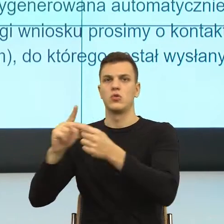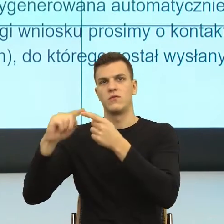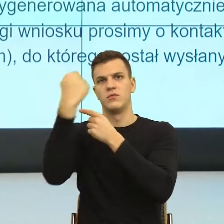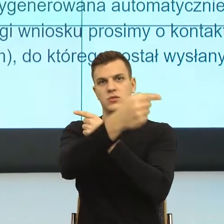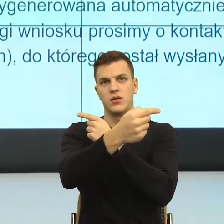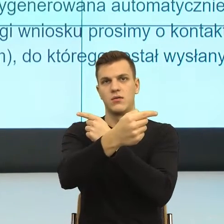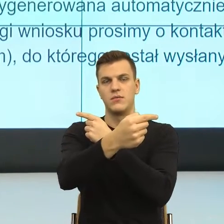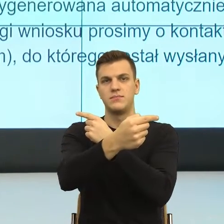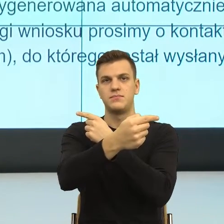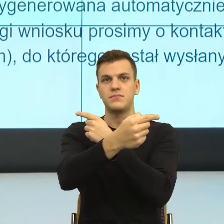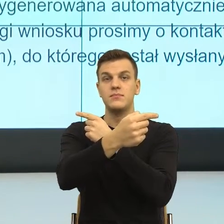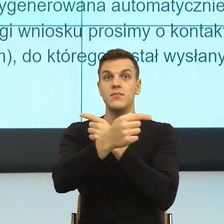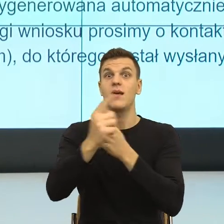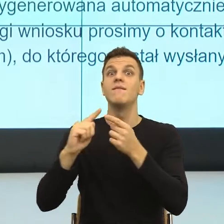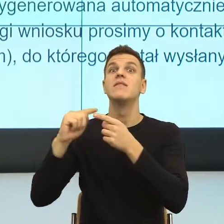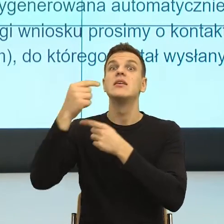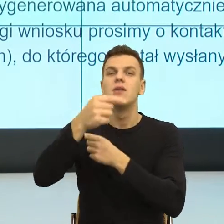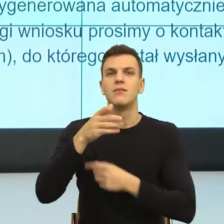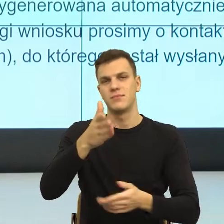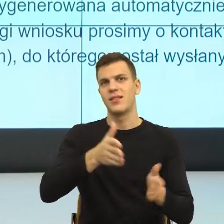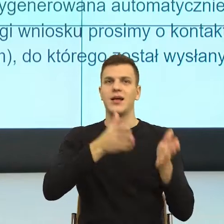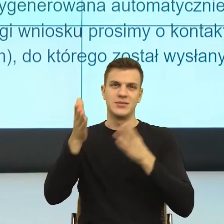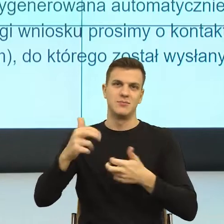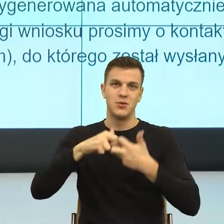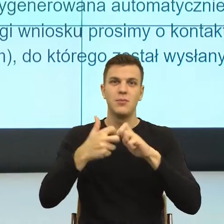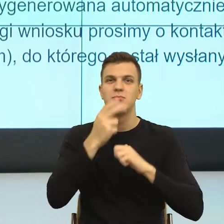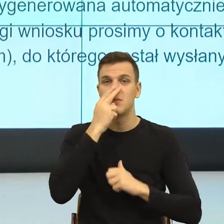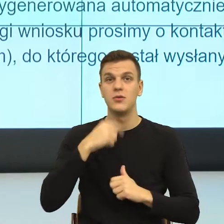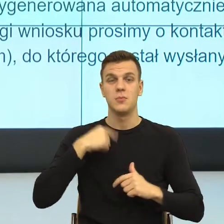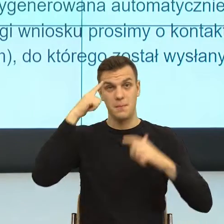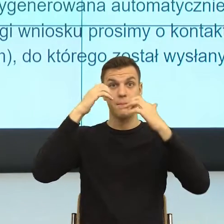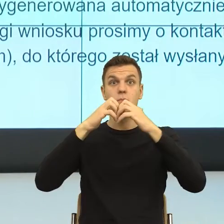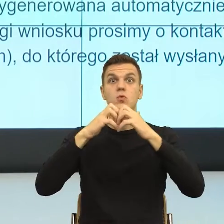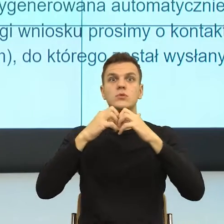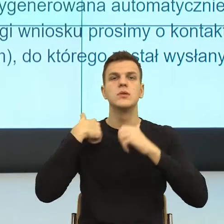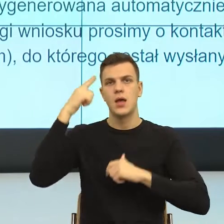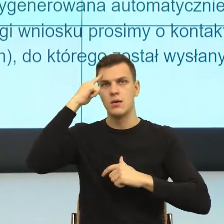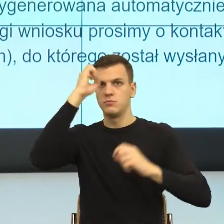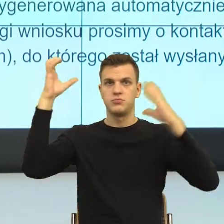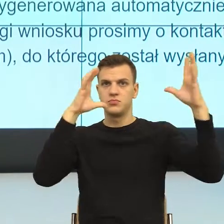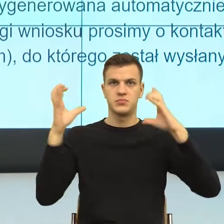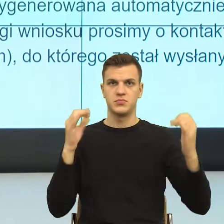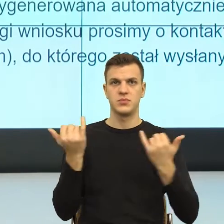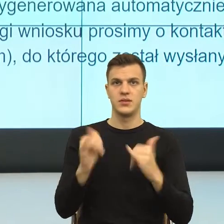I teraz popatrzcie Państwo dla naszego umysłu, ja mam kolejne sceny na jednej scenie mam wójta, na drugiej mam burmistrza,